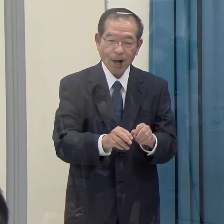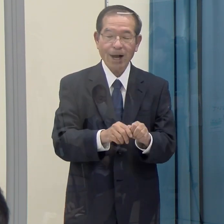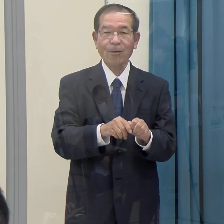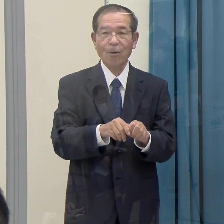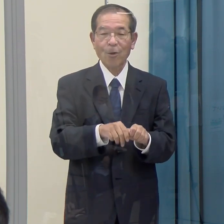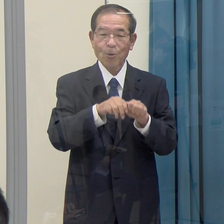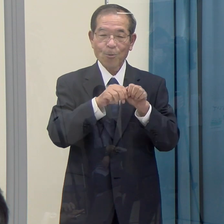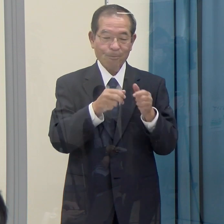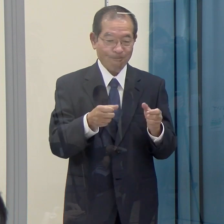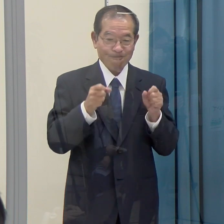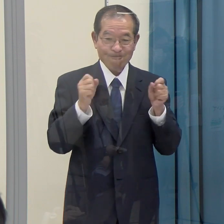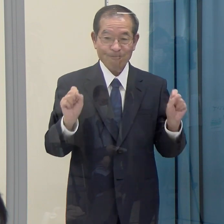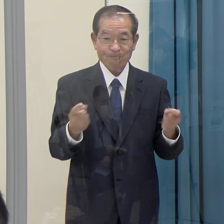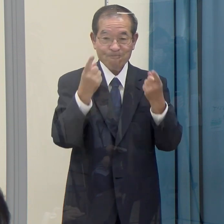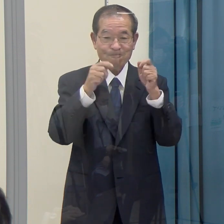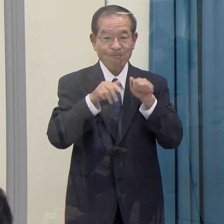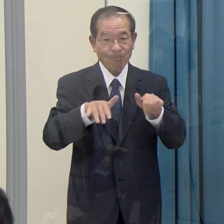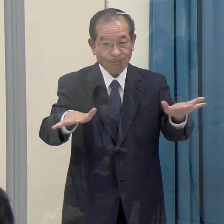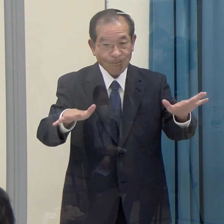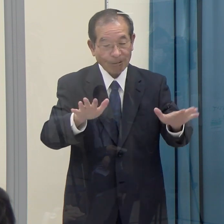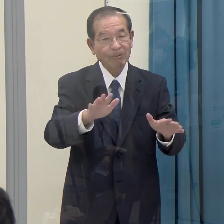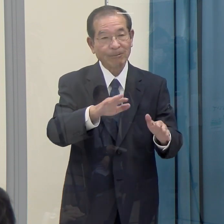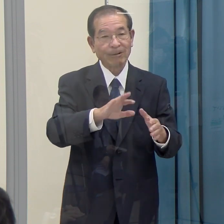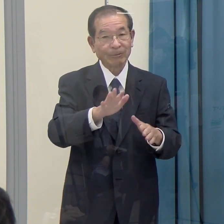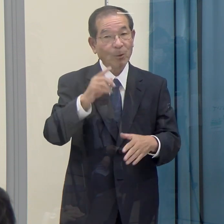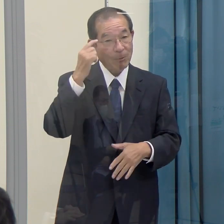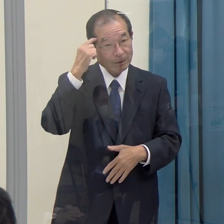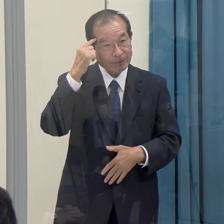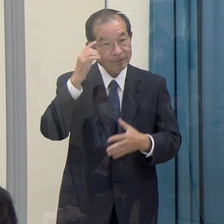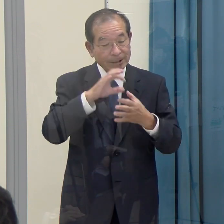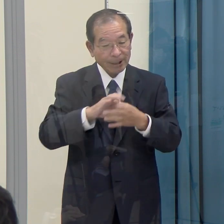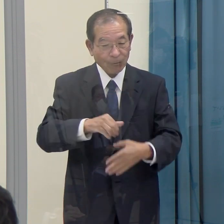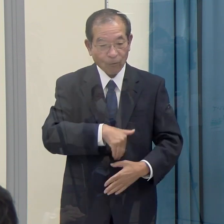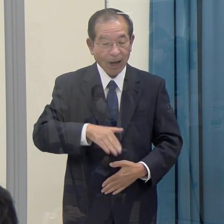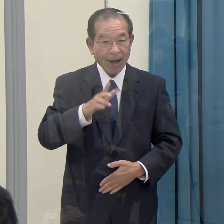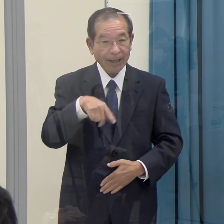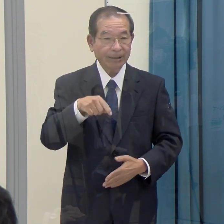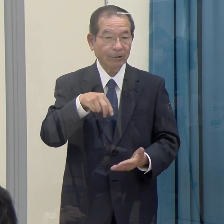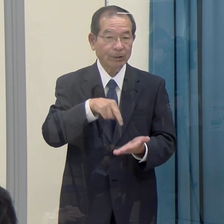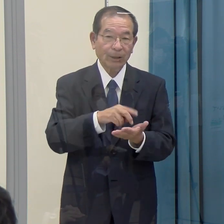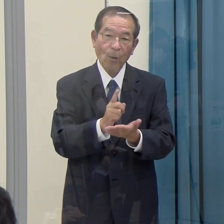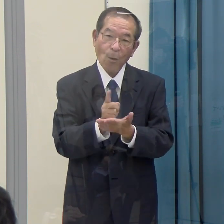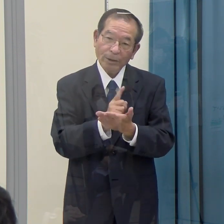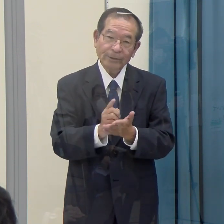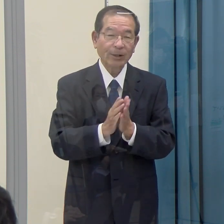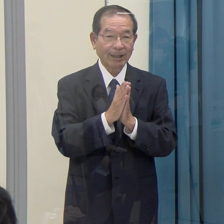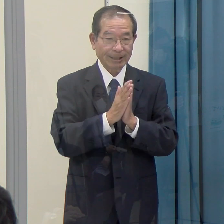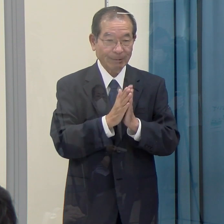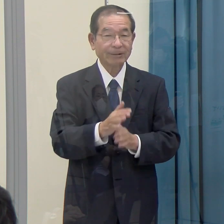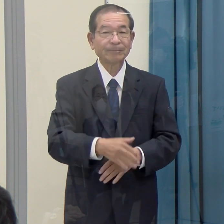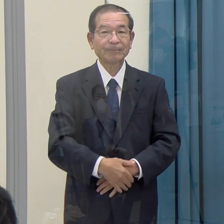県として、この部分について、今後対策または県民に対する呼びかけ等あればよろしくお願いします。